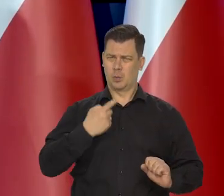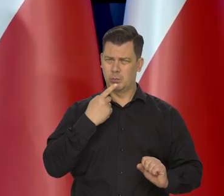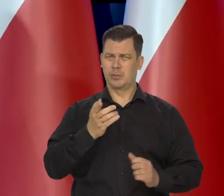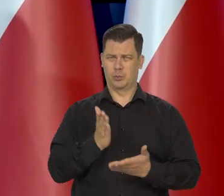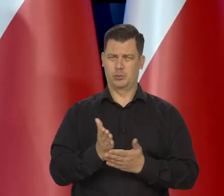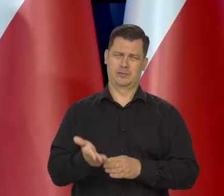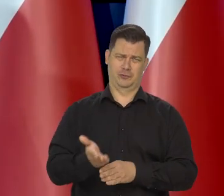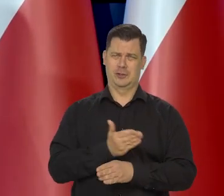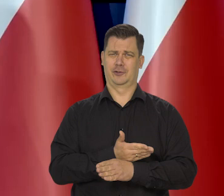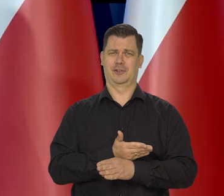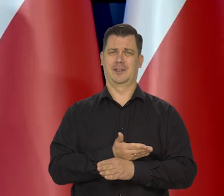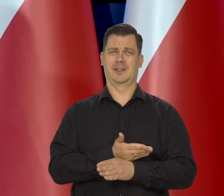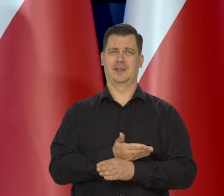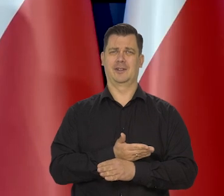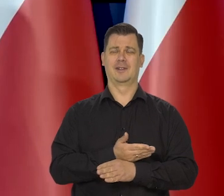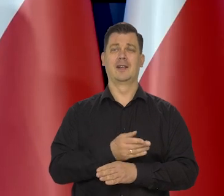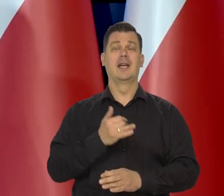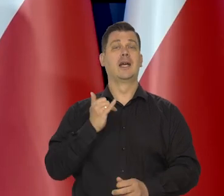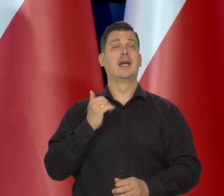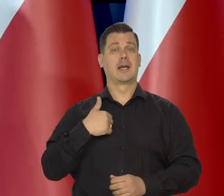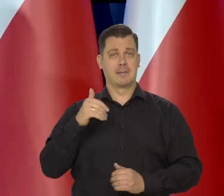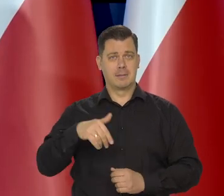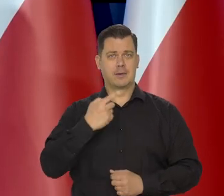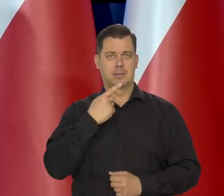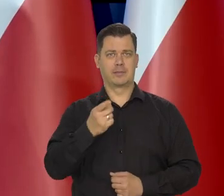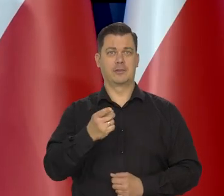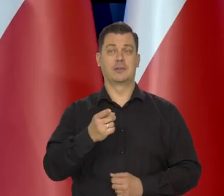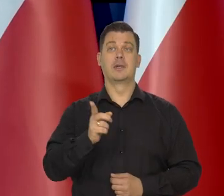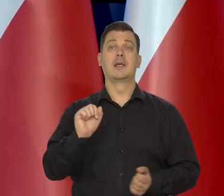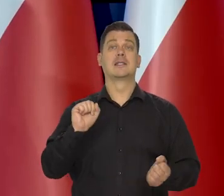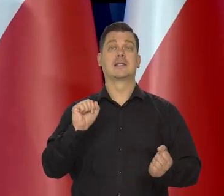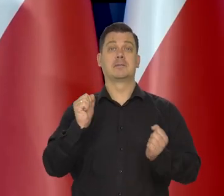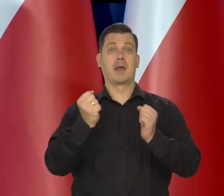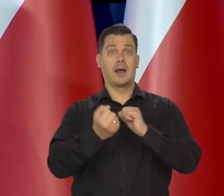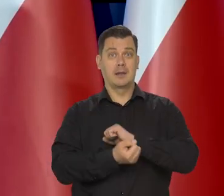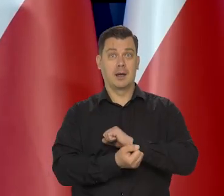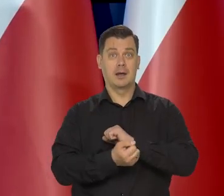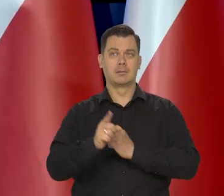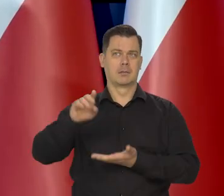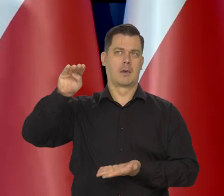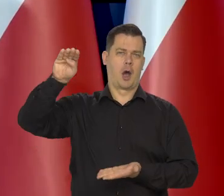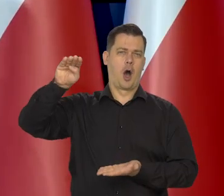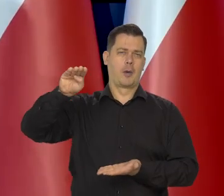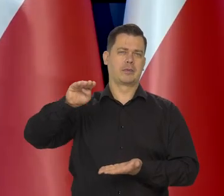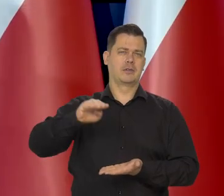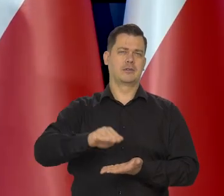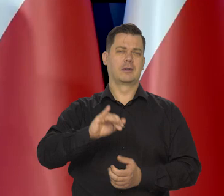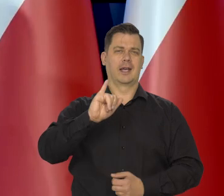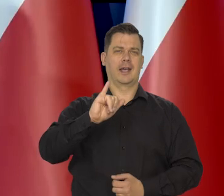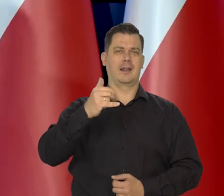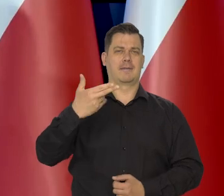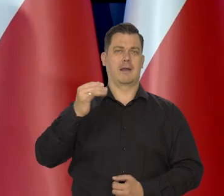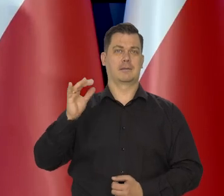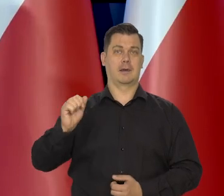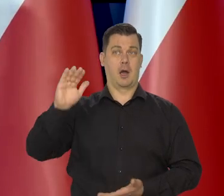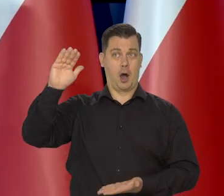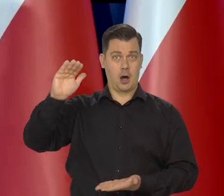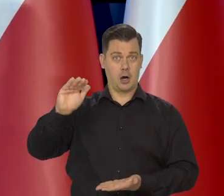no już wcześniej będziemy mogli powiedzieć, że proces dokonuje się radykalny spadku inflacji. Nic go już raczej nie zakłóci.